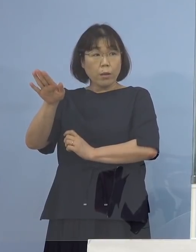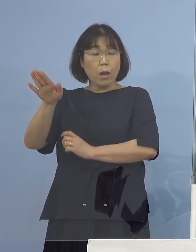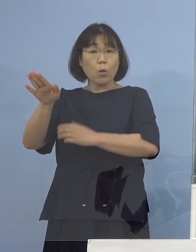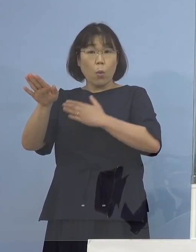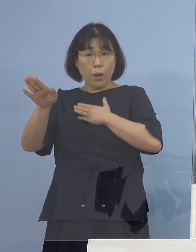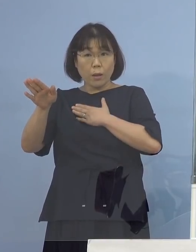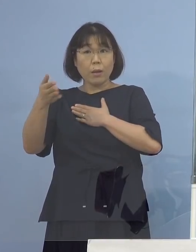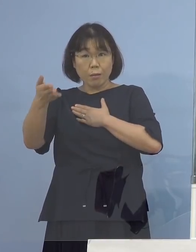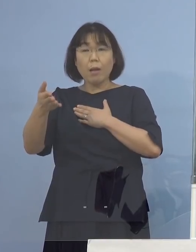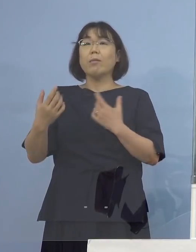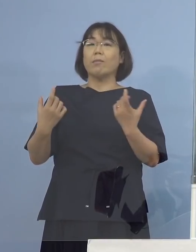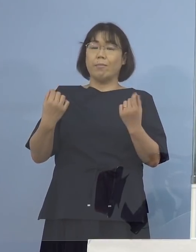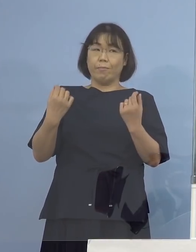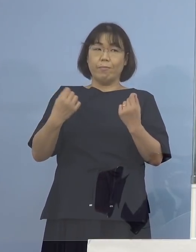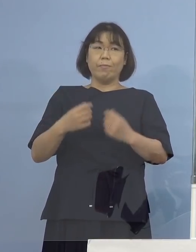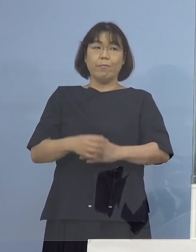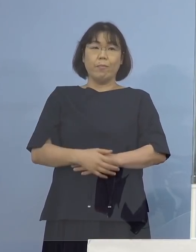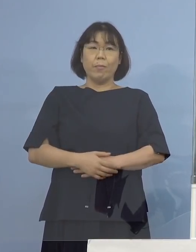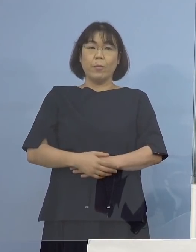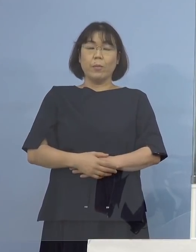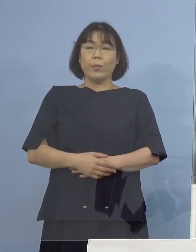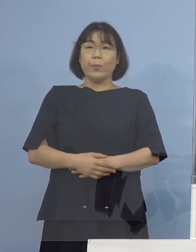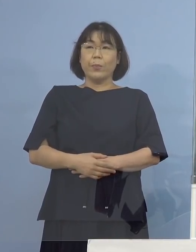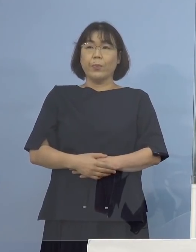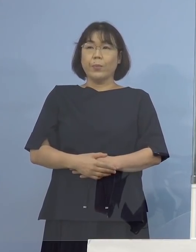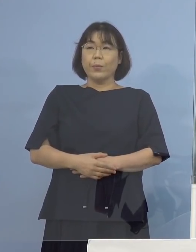（知事） そういうことです